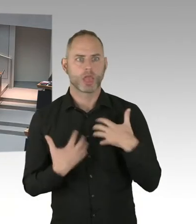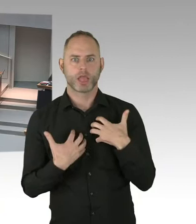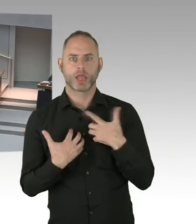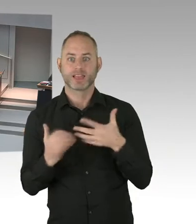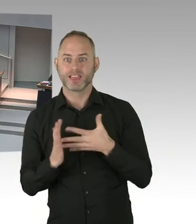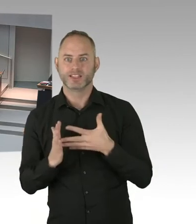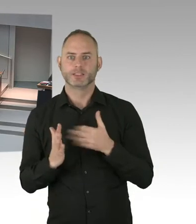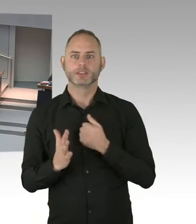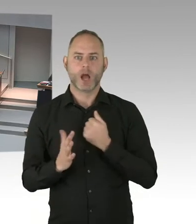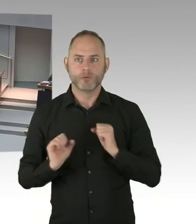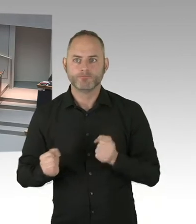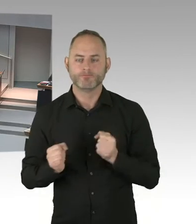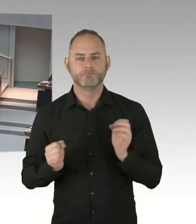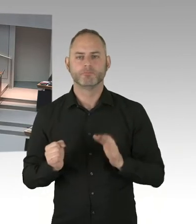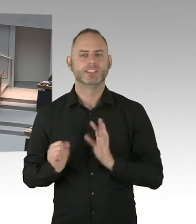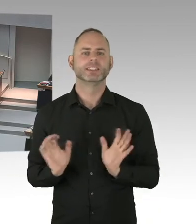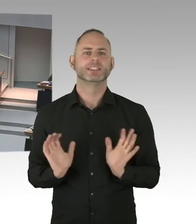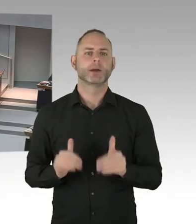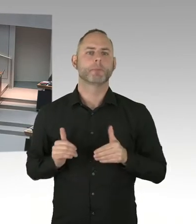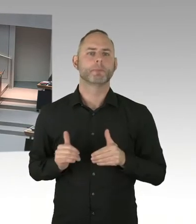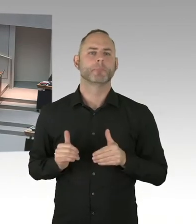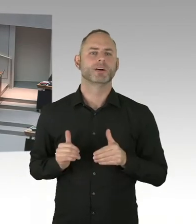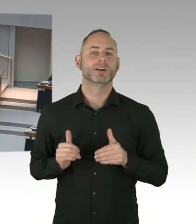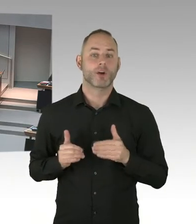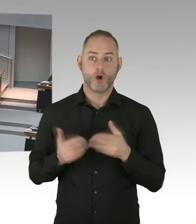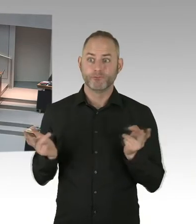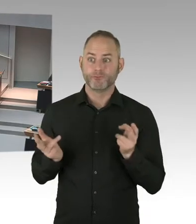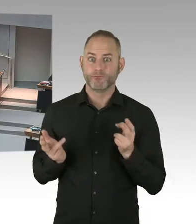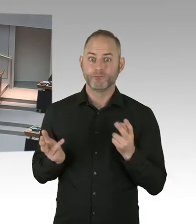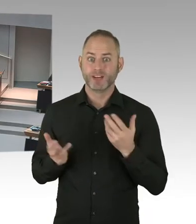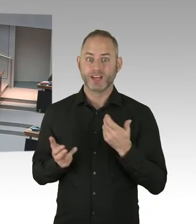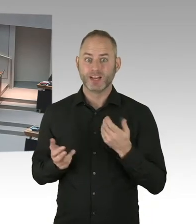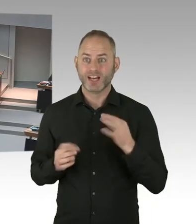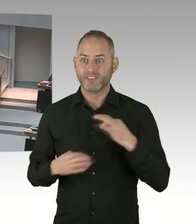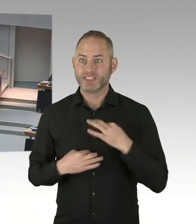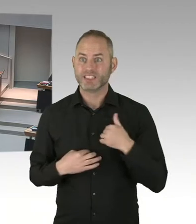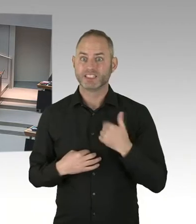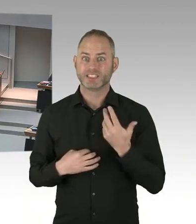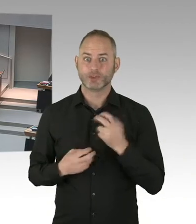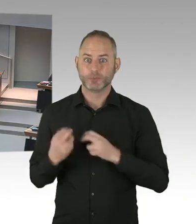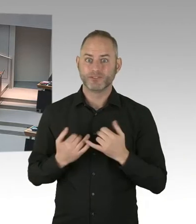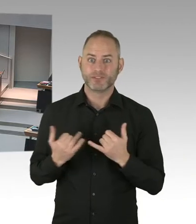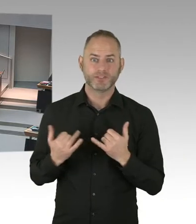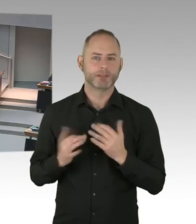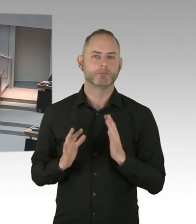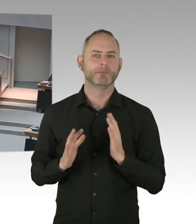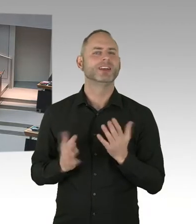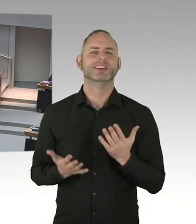Wir brauchen mehr Aufklärung, mehr Sensibilität, um die Diskriminierung auch in Berlin ein Ende zu setzen.